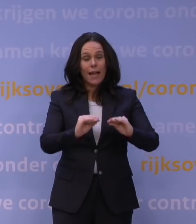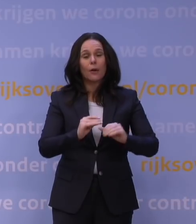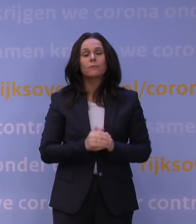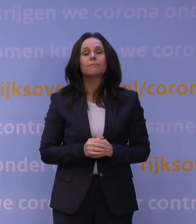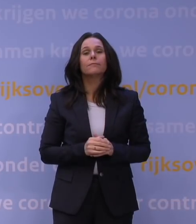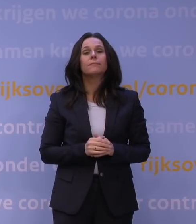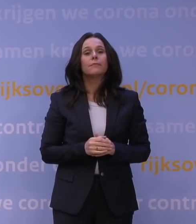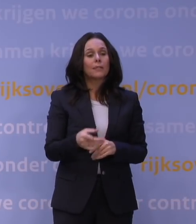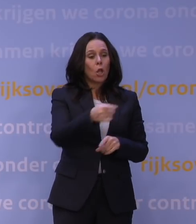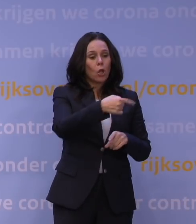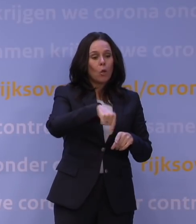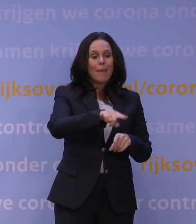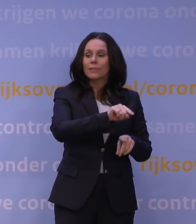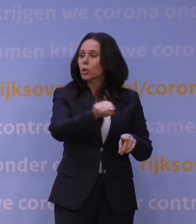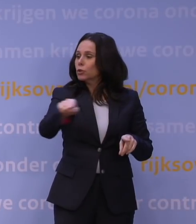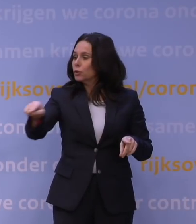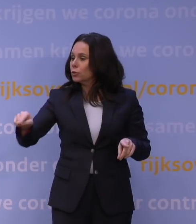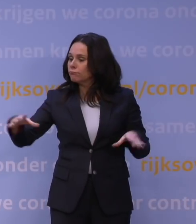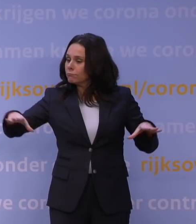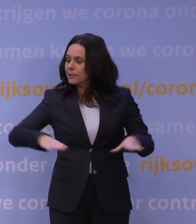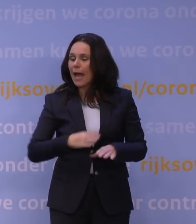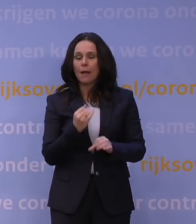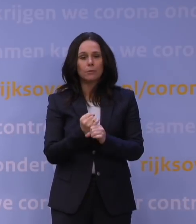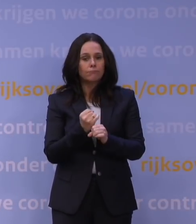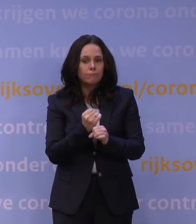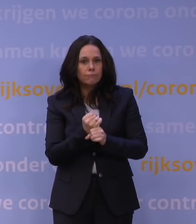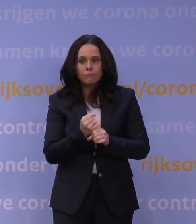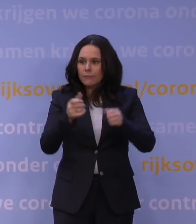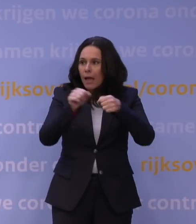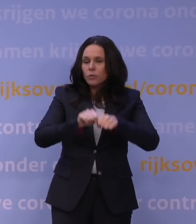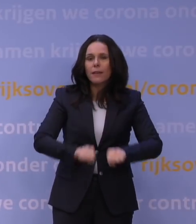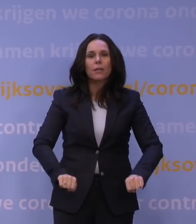Dat is allemaal vandaag besloten, dus dat is er nu nog niet allemaal. Maar we hebben natuurlijk wel ervaring opgedaan